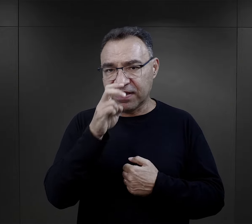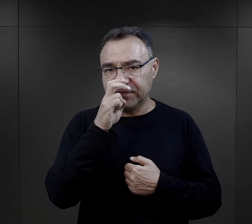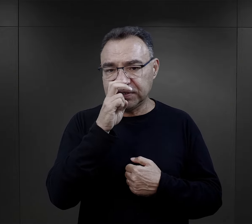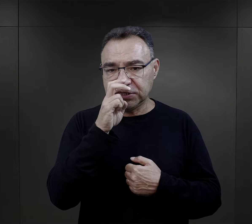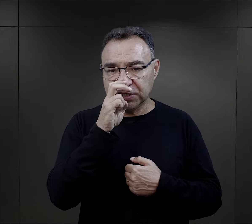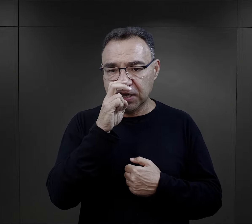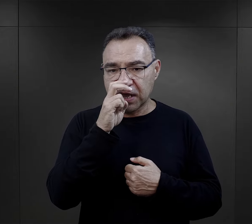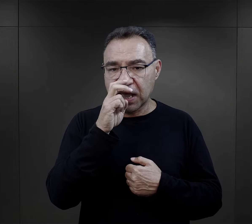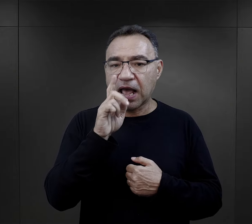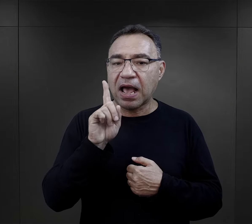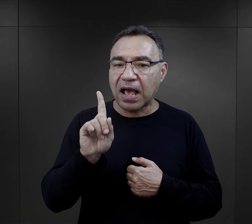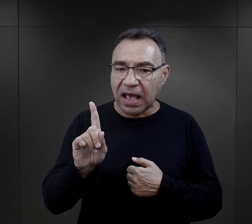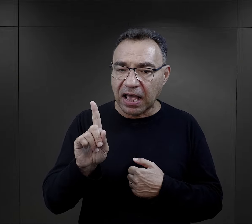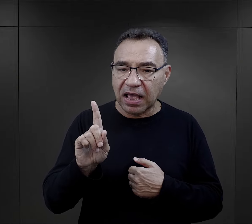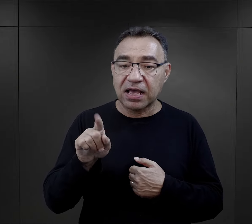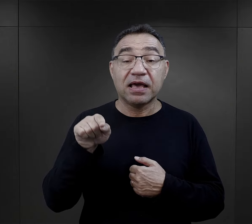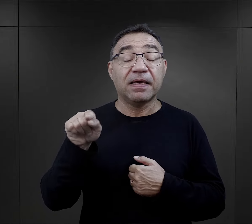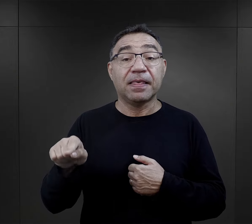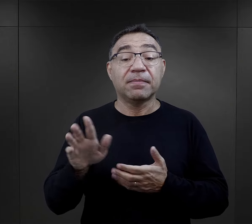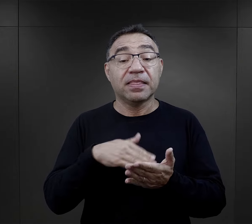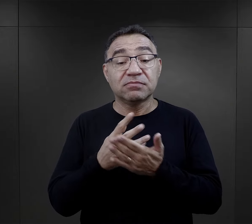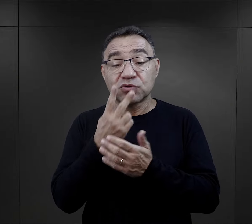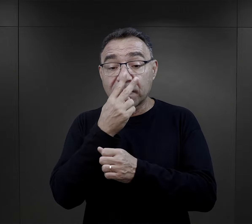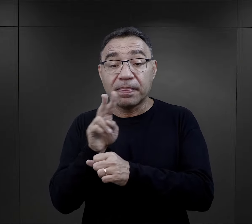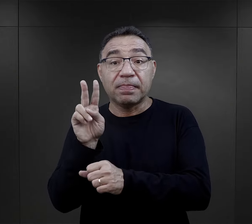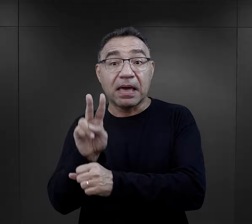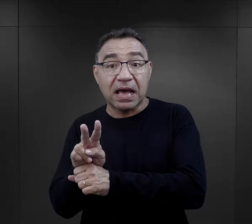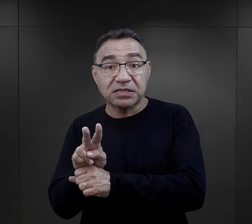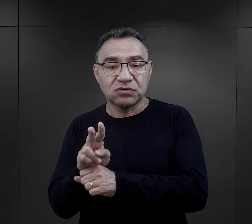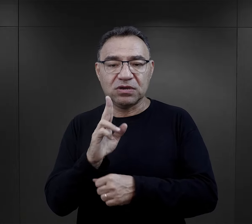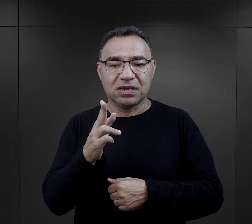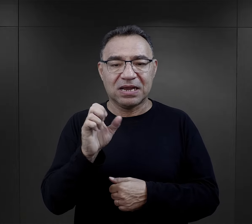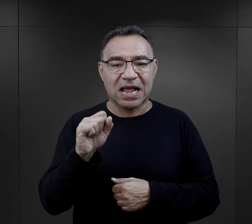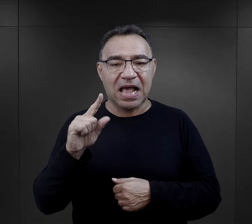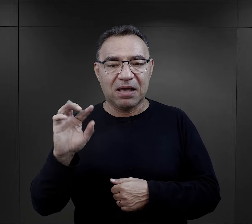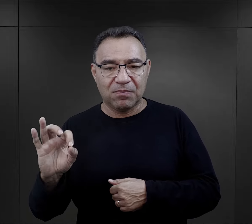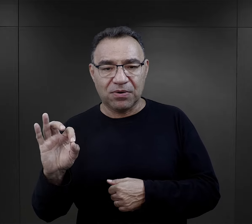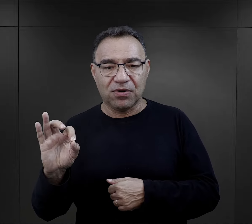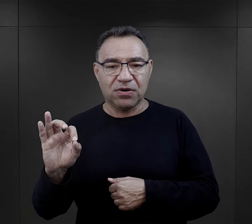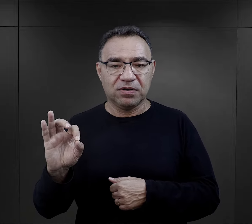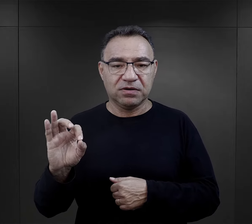Ta praca mogła być też ciężka fizycznie, ale właśnie nadzór, kapo,